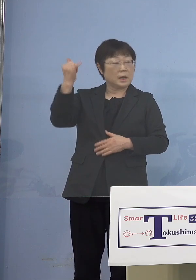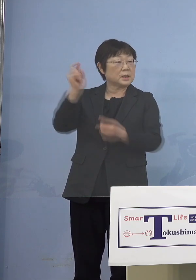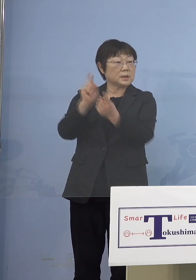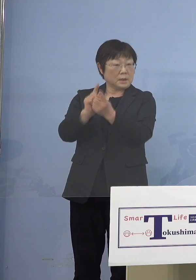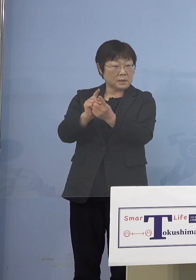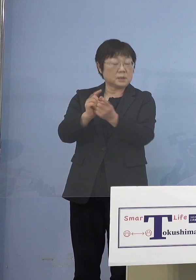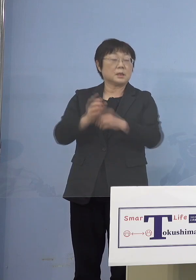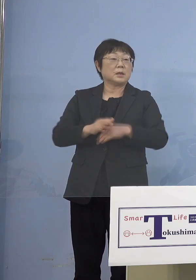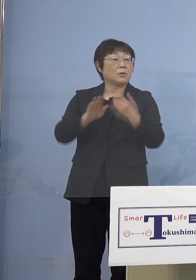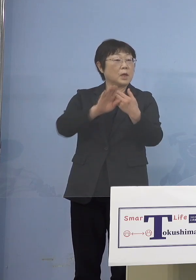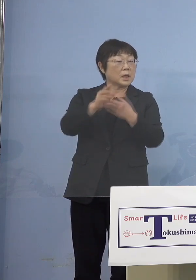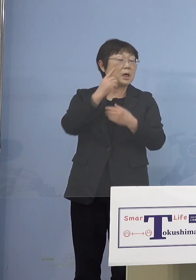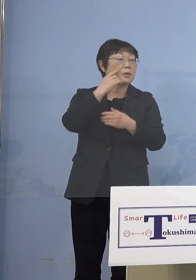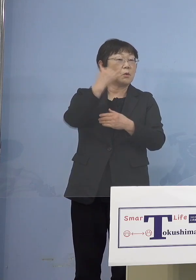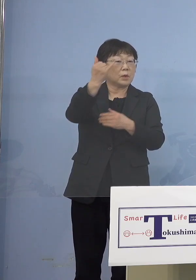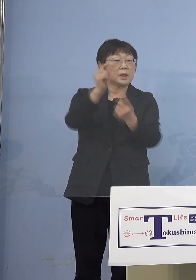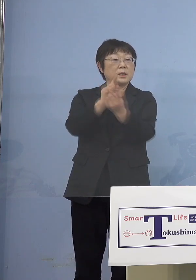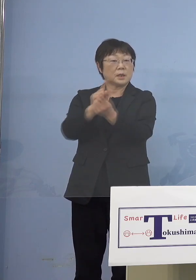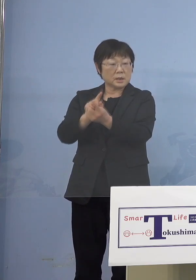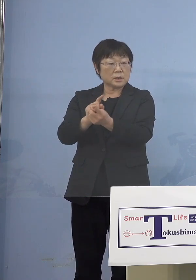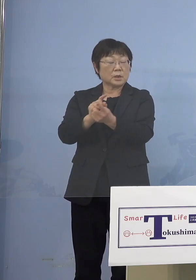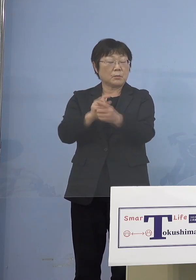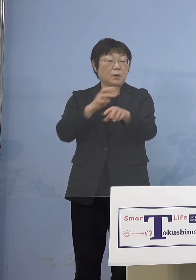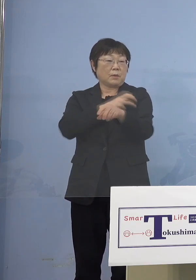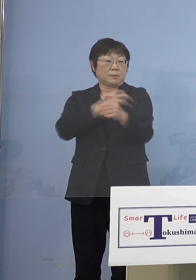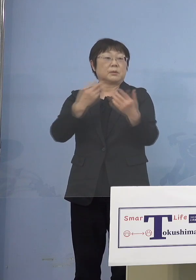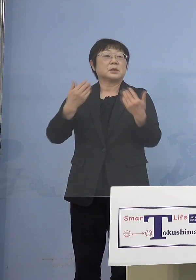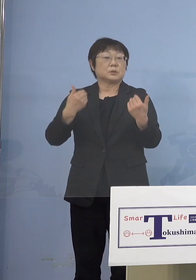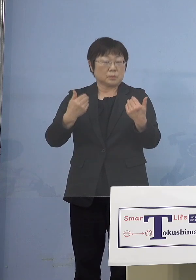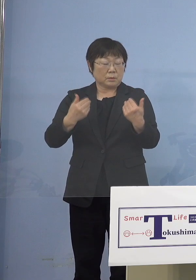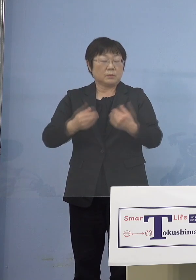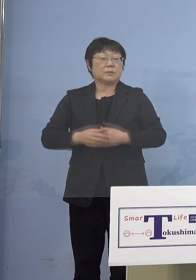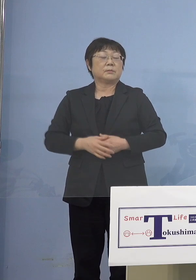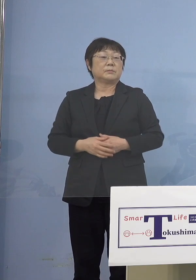それ以外の親御さんにも打つ 必要があるだろうと